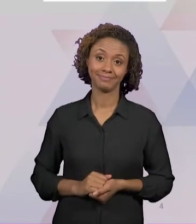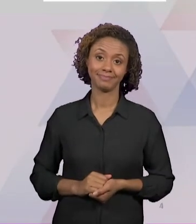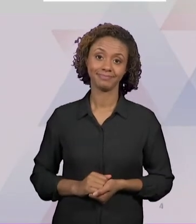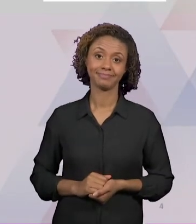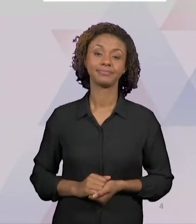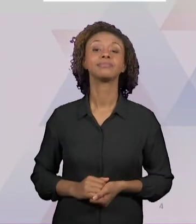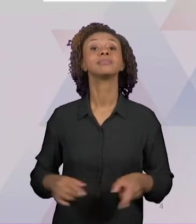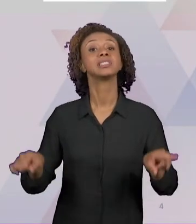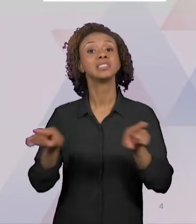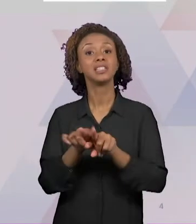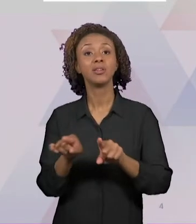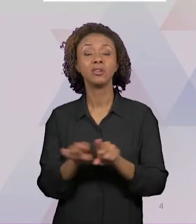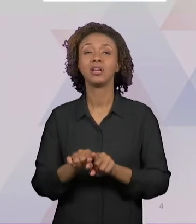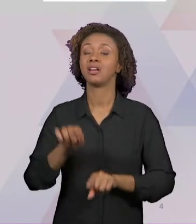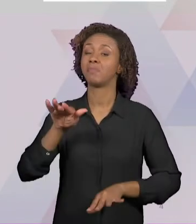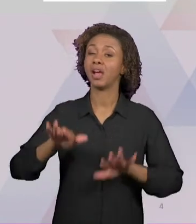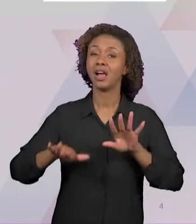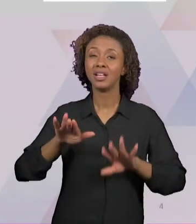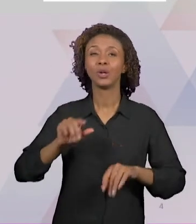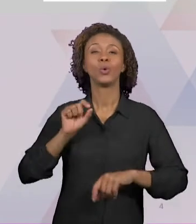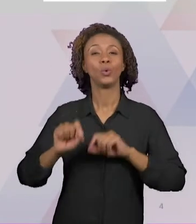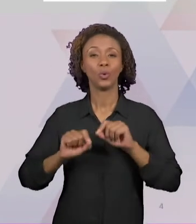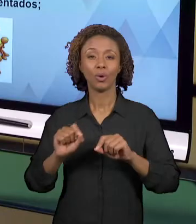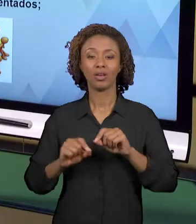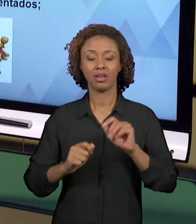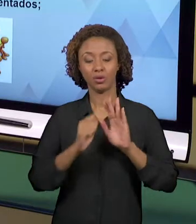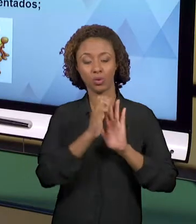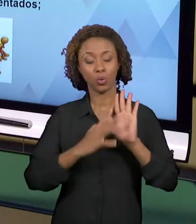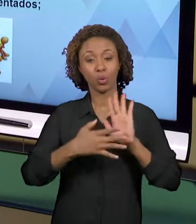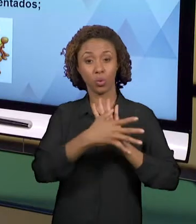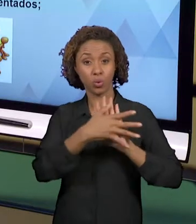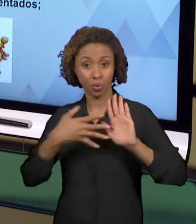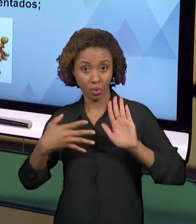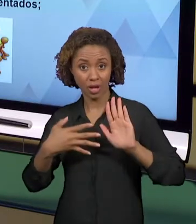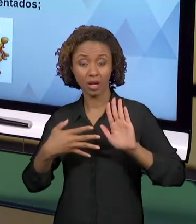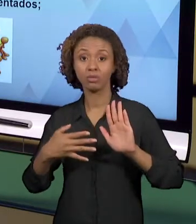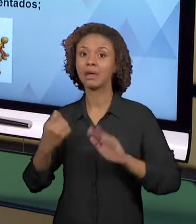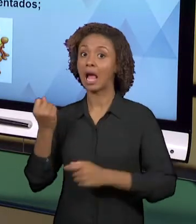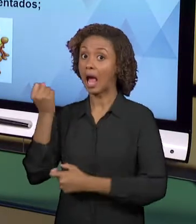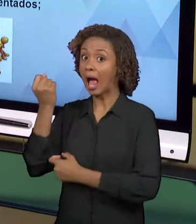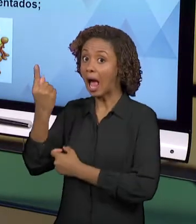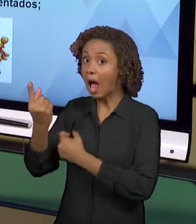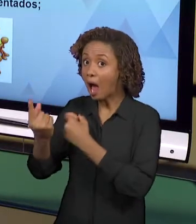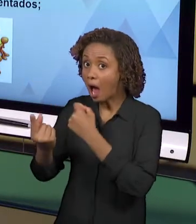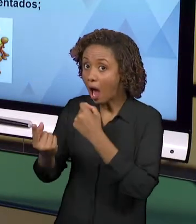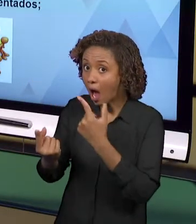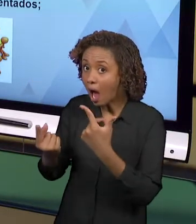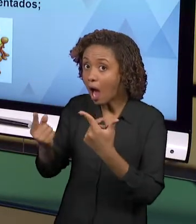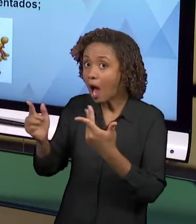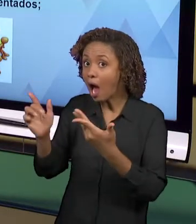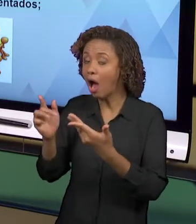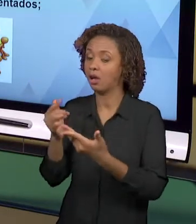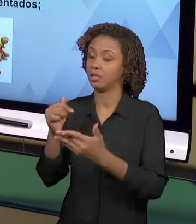SÃO CURRÍCULOS QUE SÃO LISTADOS POR ALGUMAS ESCOLAS, POR ALGUNS PROGRAMAS E QUE O PROFESSOR